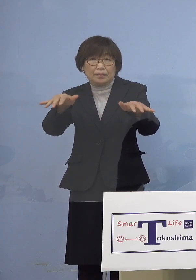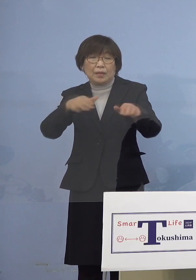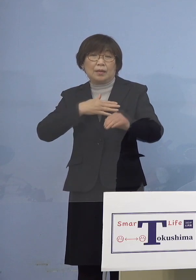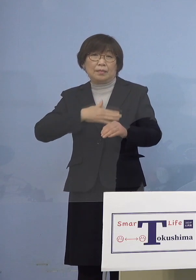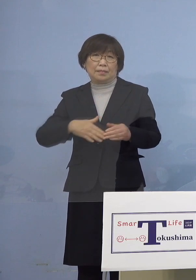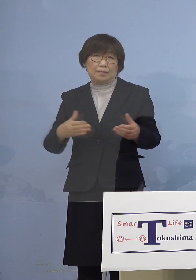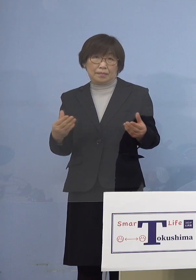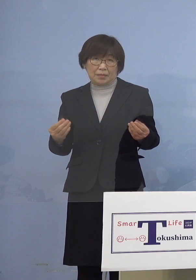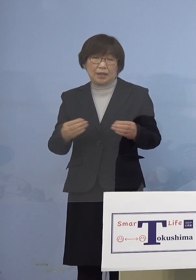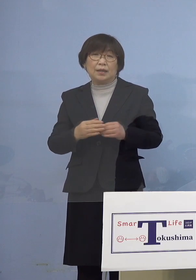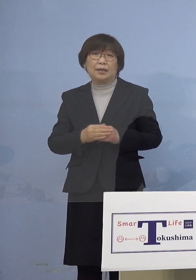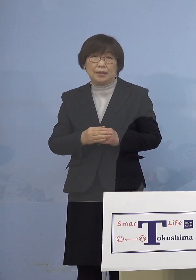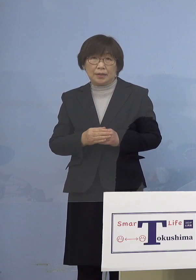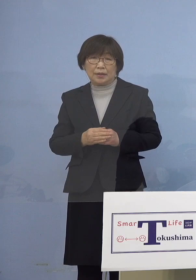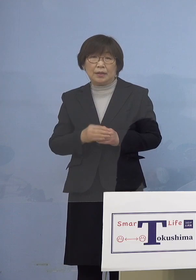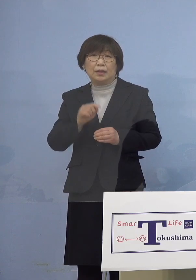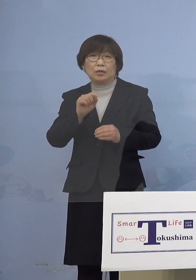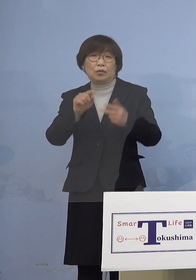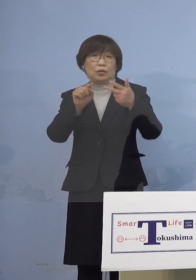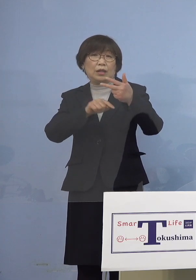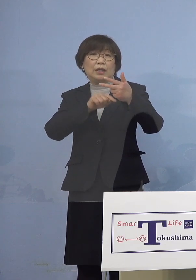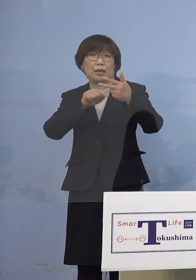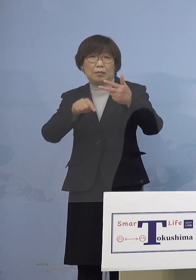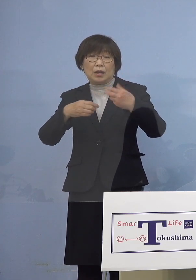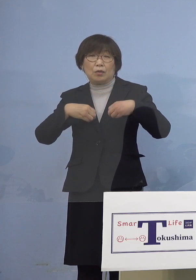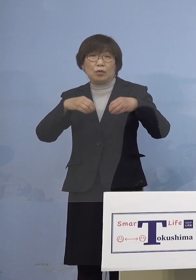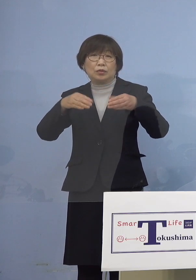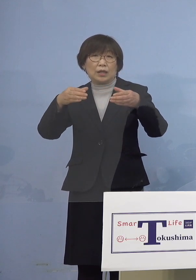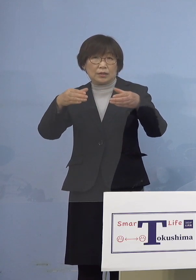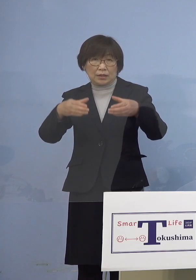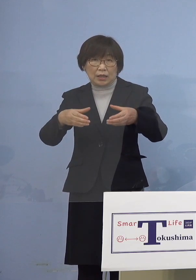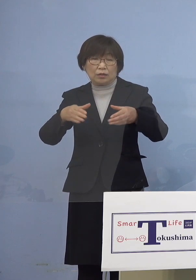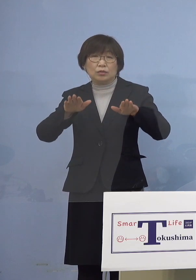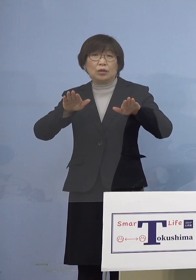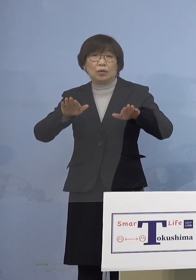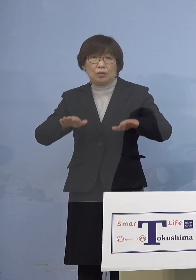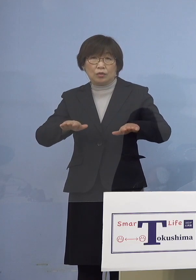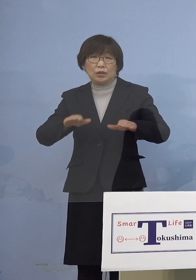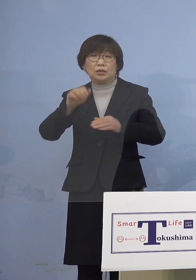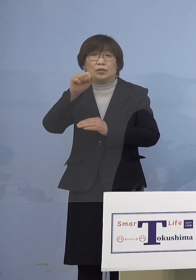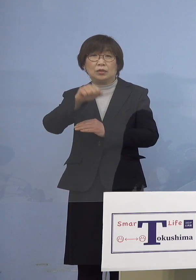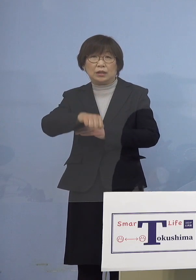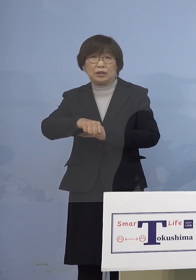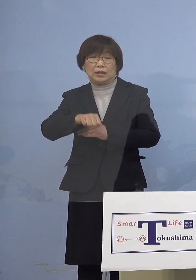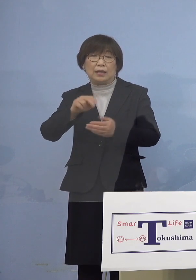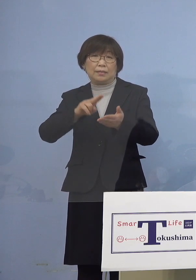この7名をクラスターとして 本日認定する運びとなりました